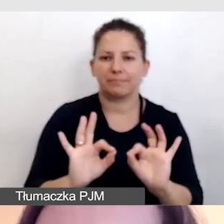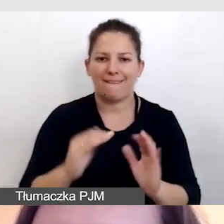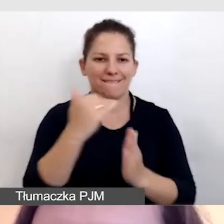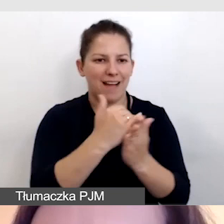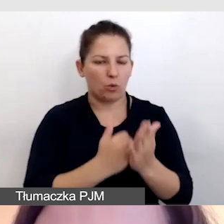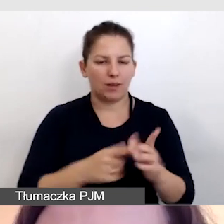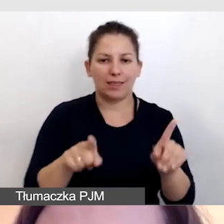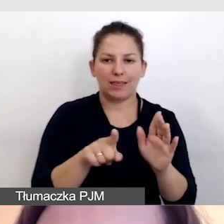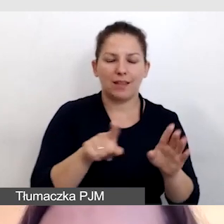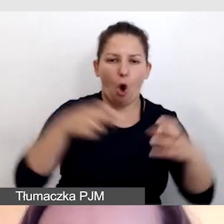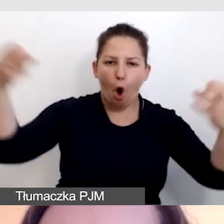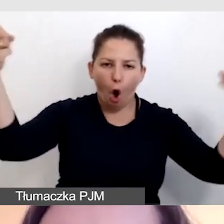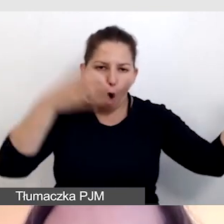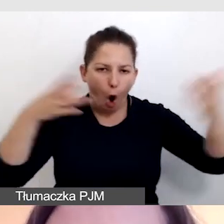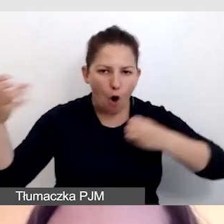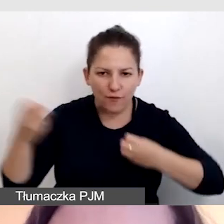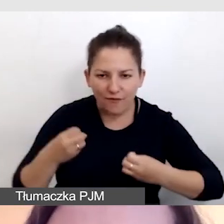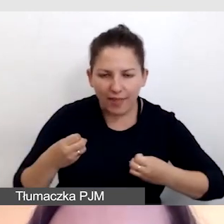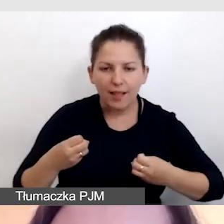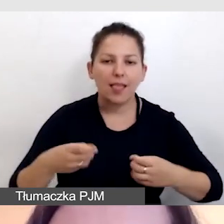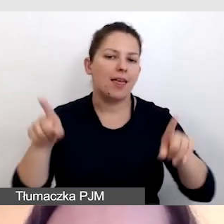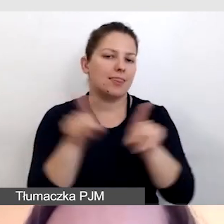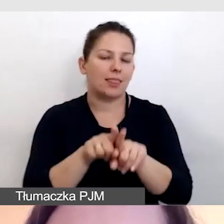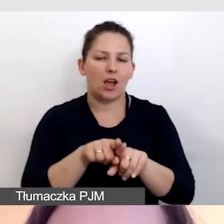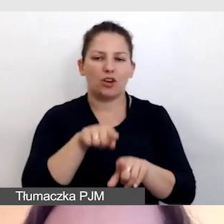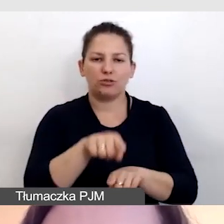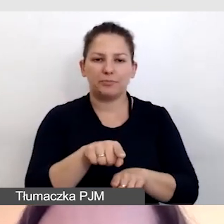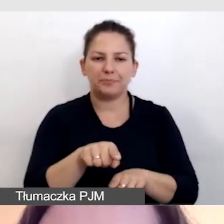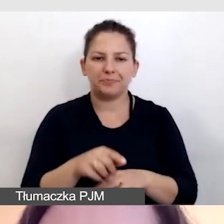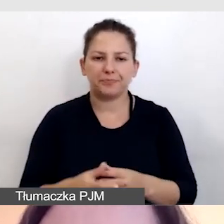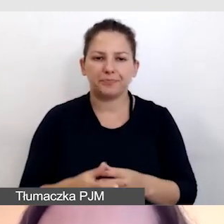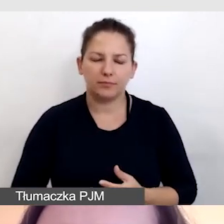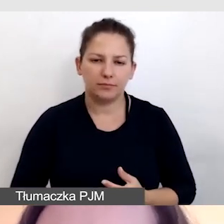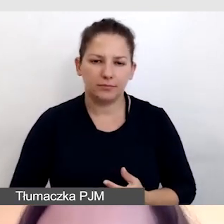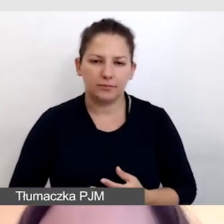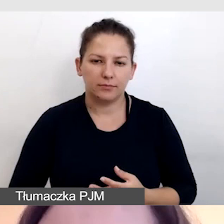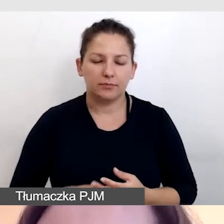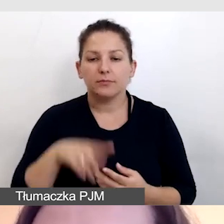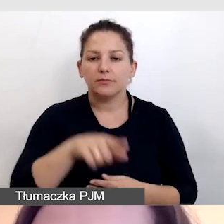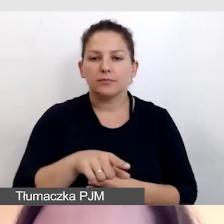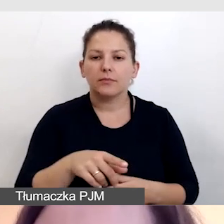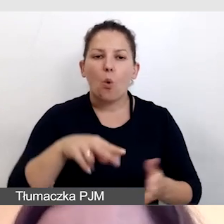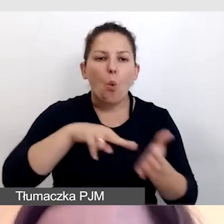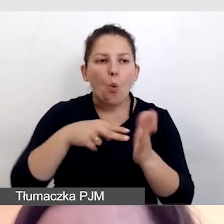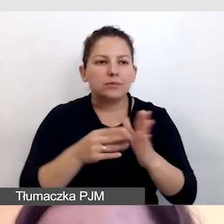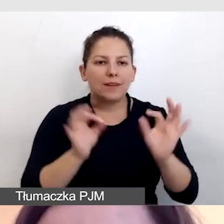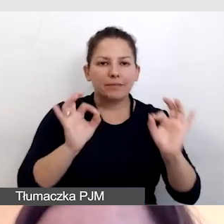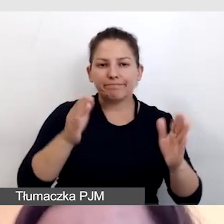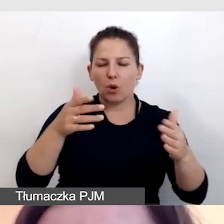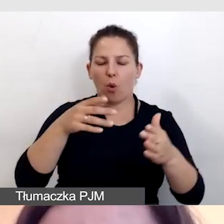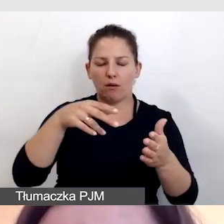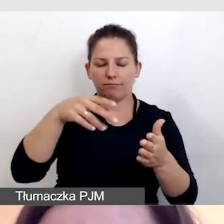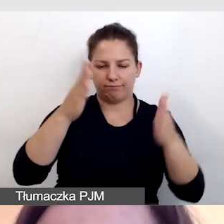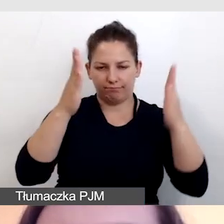zarówno oświetleniowe jak i co do ustawienia tłumacza.